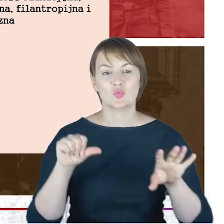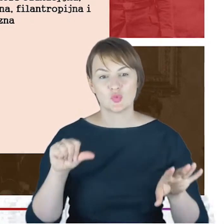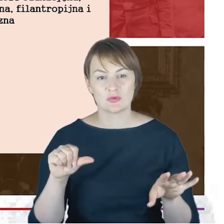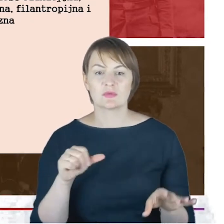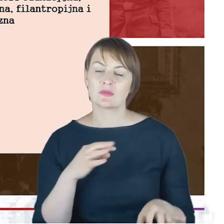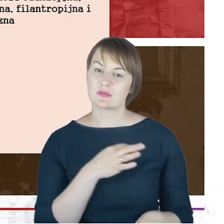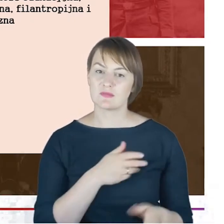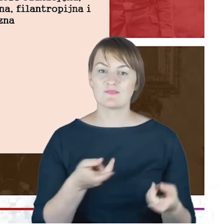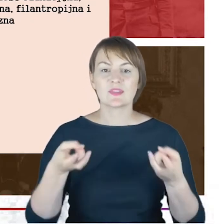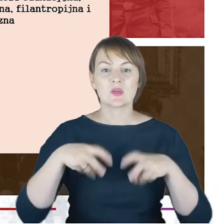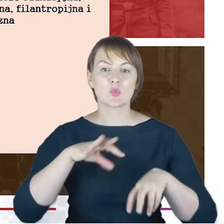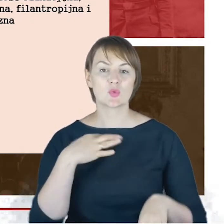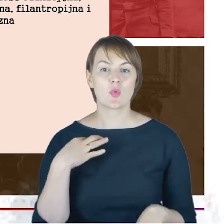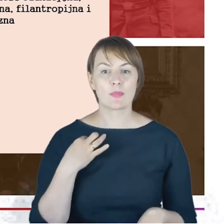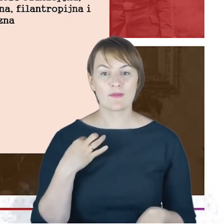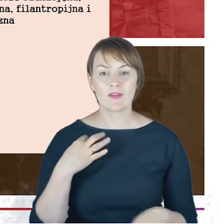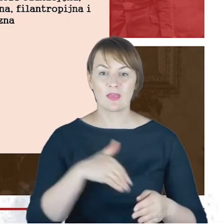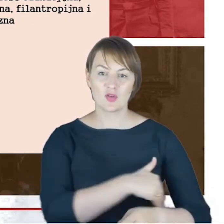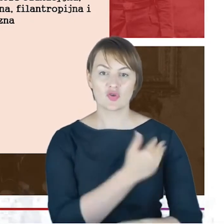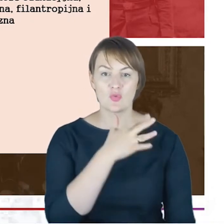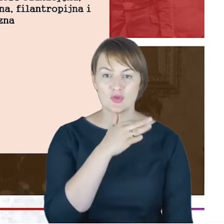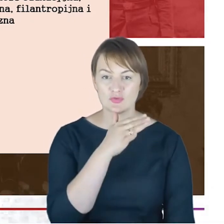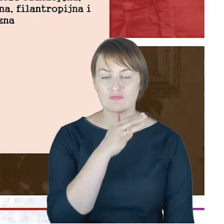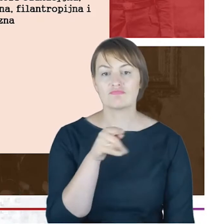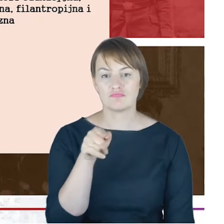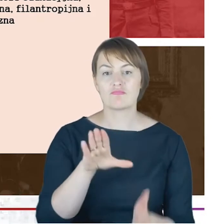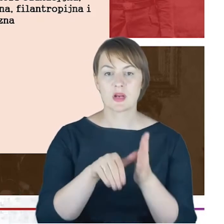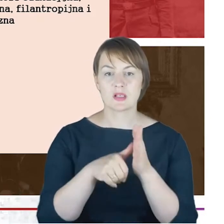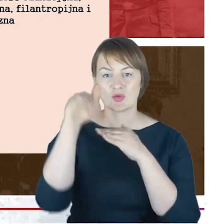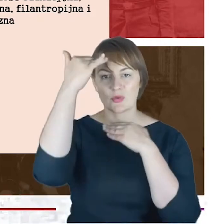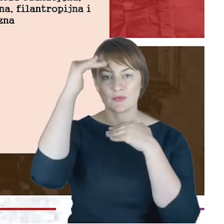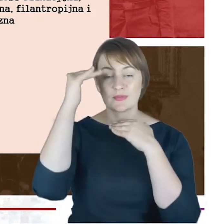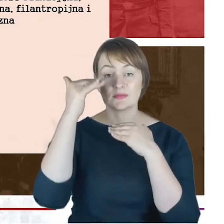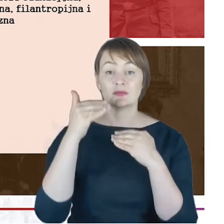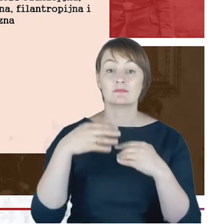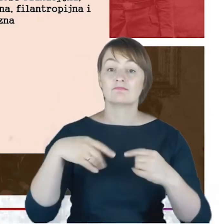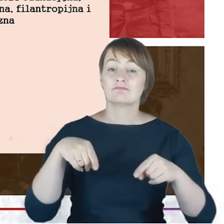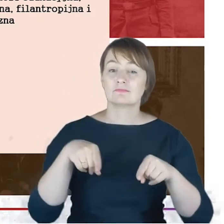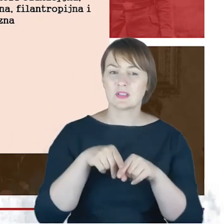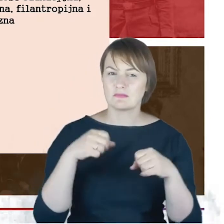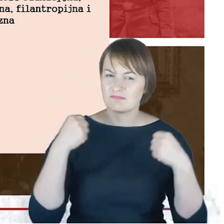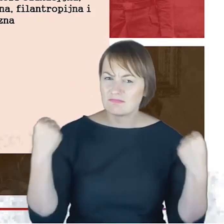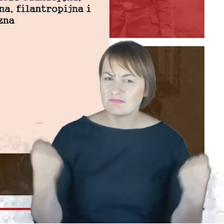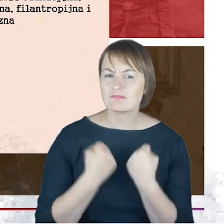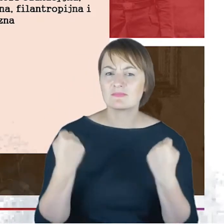żydowskiej w Katowicach. Jest także bardzo intensywnie działającym członkiem stowarzyszenia żydowskich